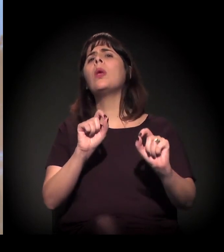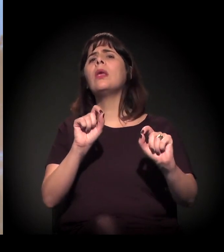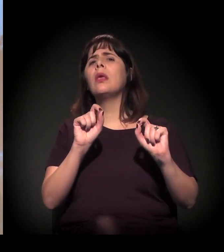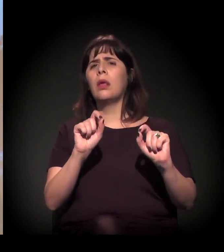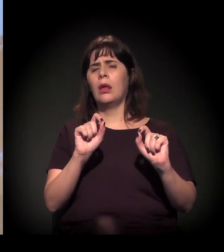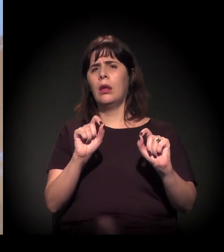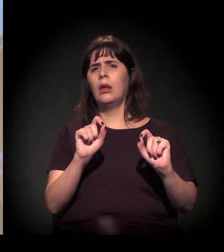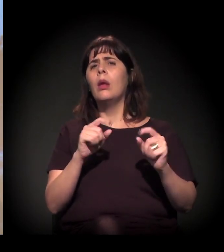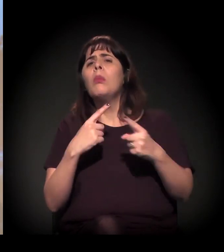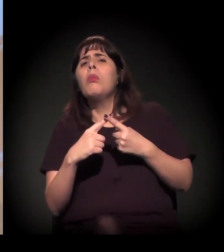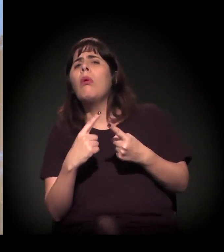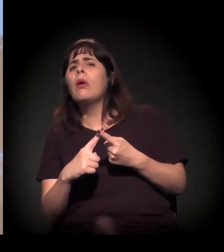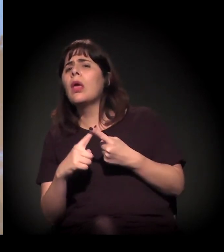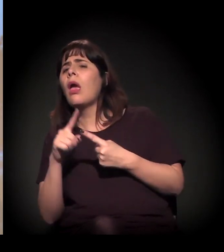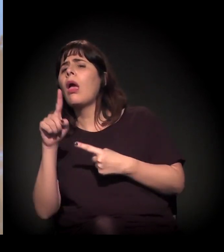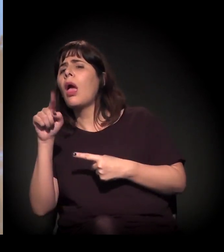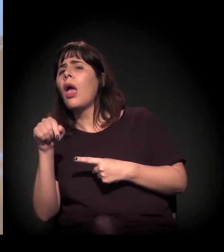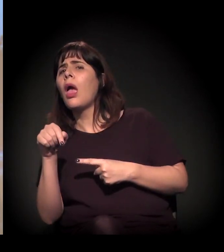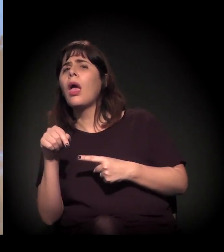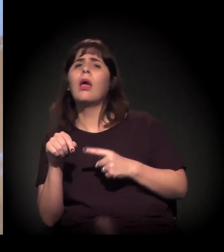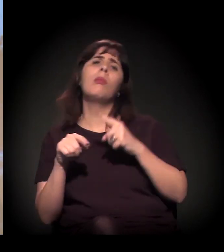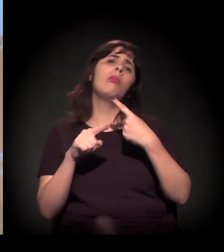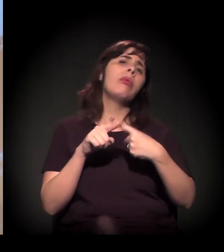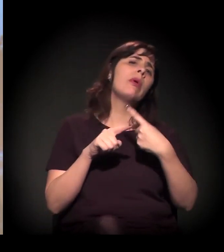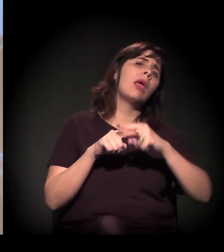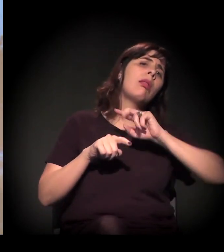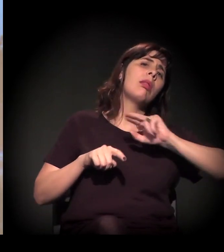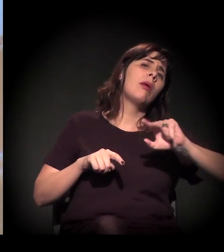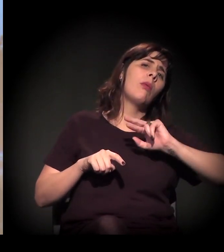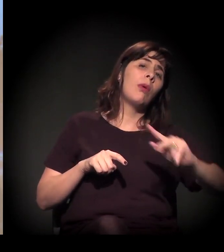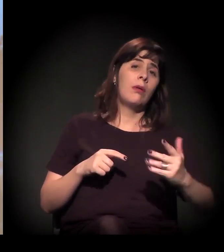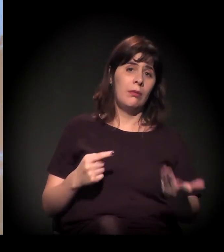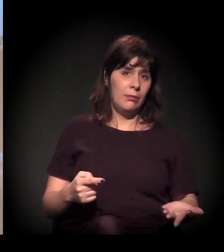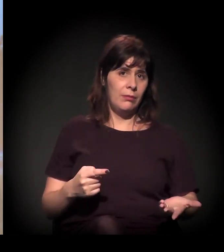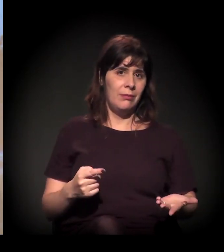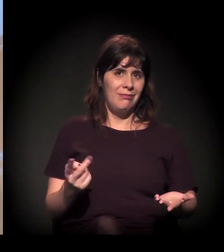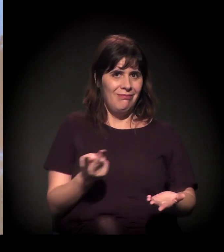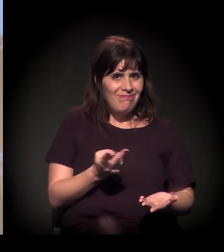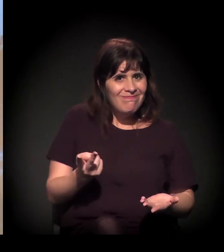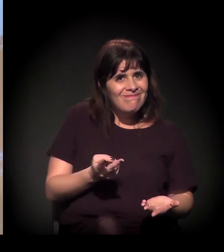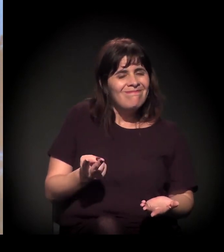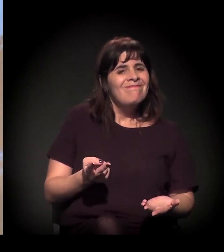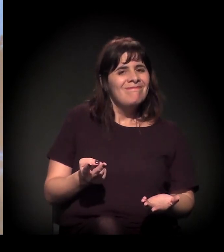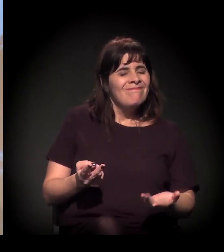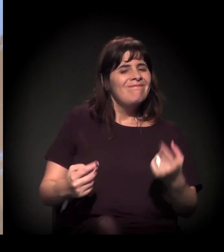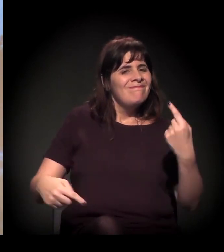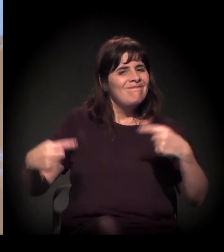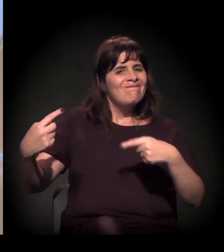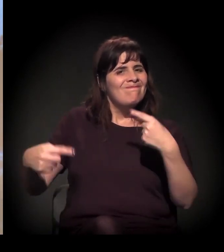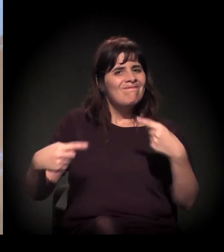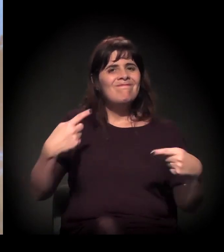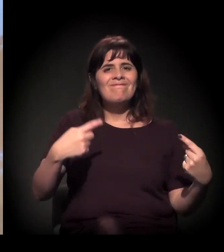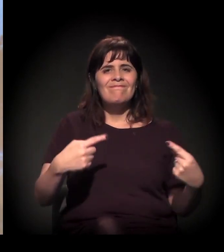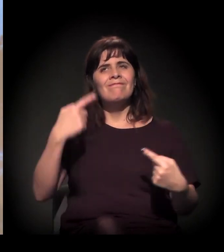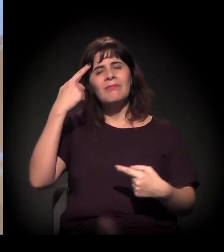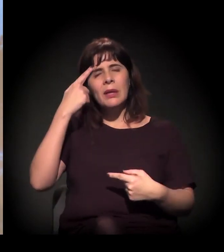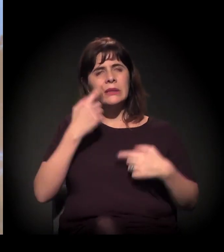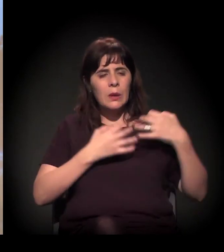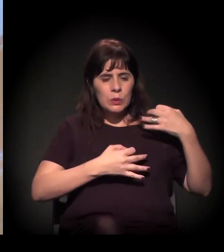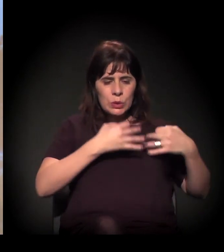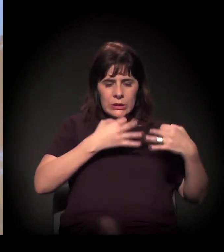E também acho que essa questão do judiciário,